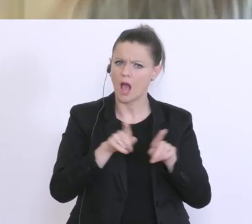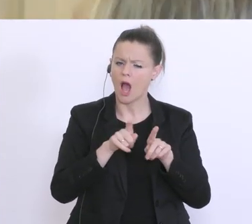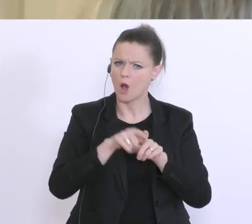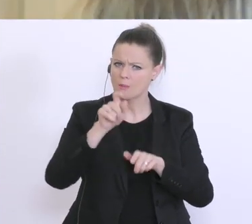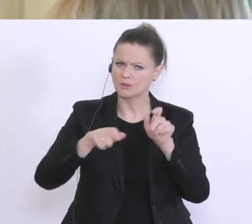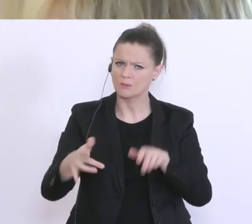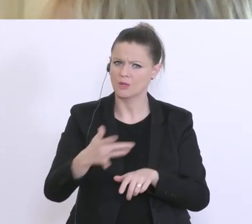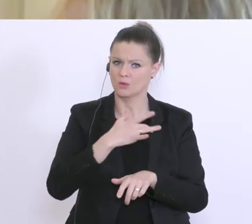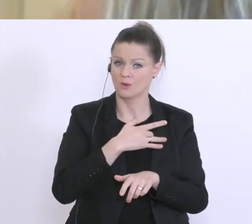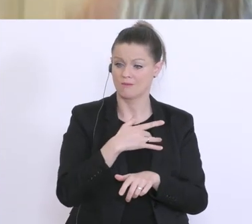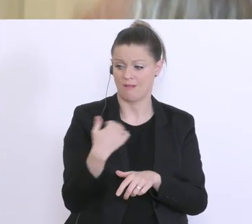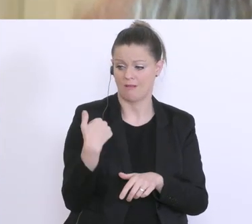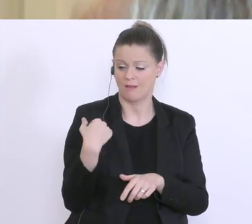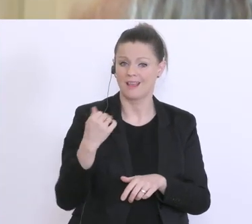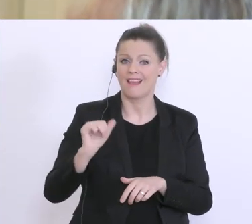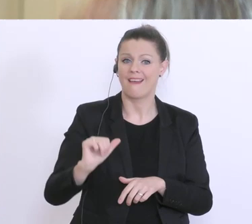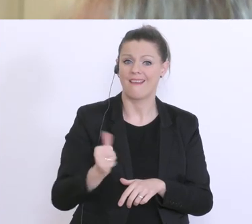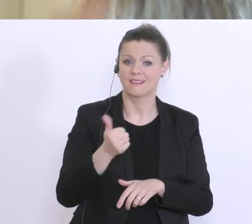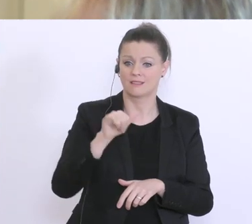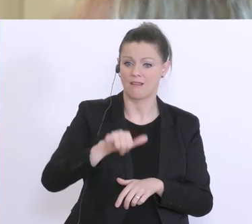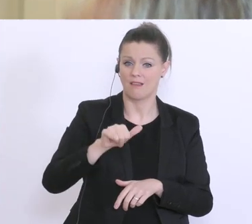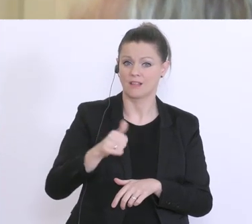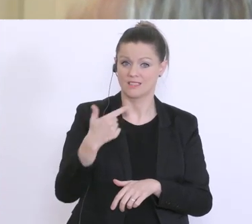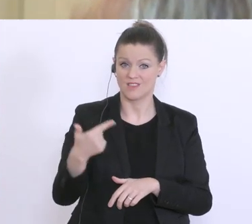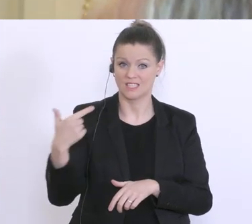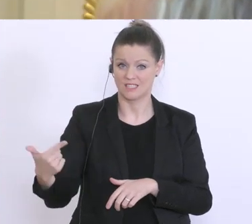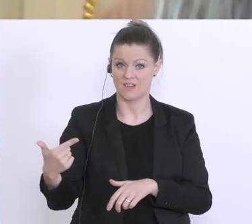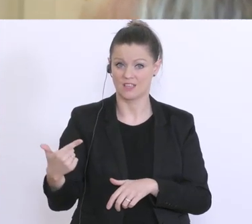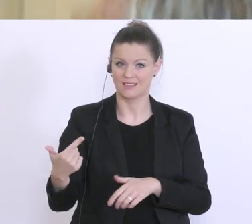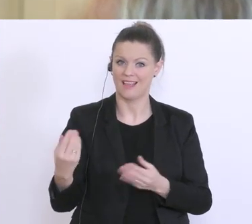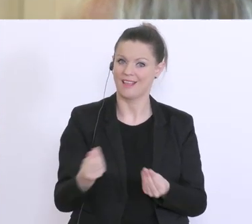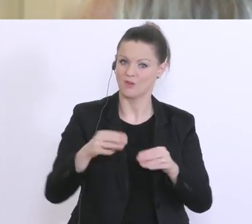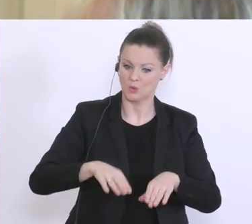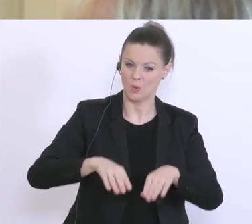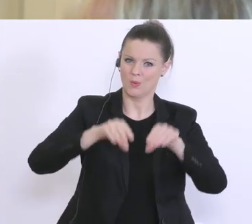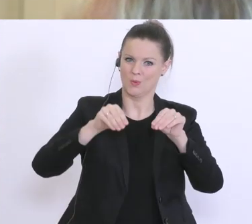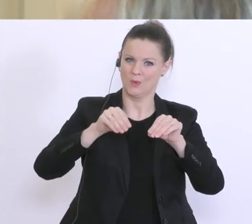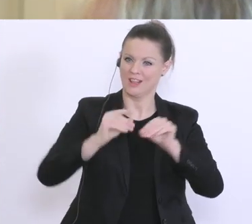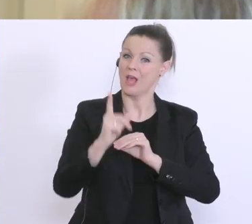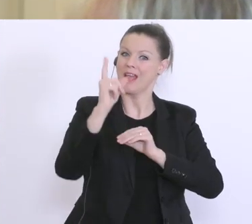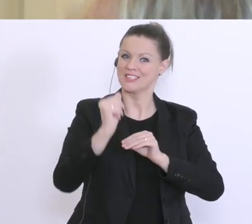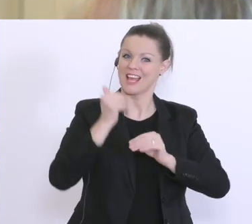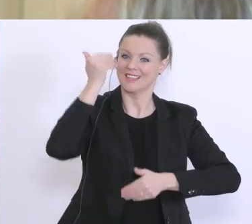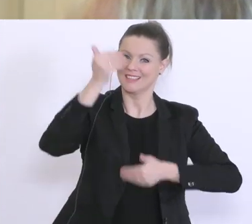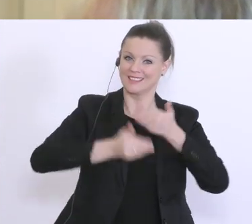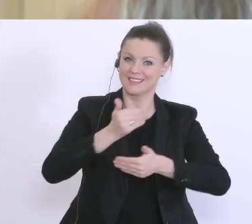seit 1.1.2020 eben etwas gegründet haben, weil da wird viel an uns herangetragen,